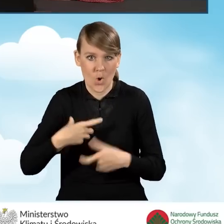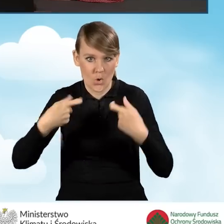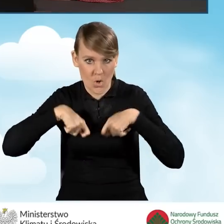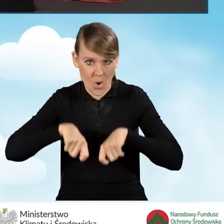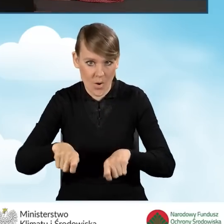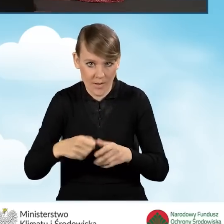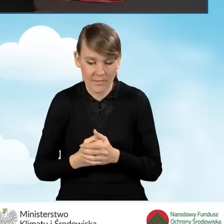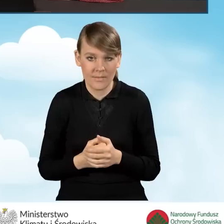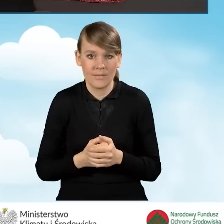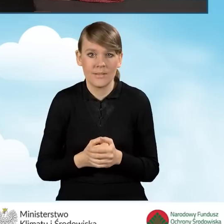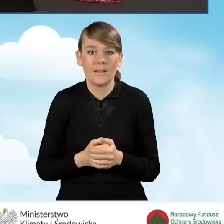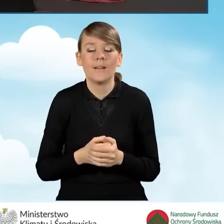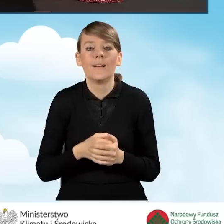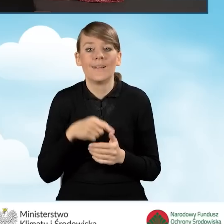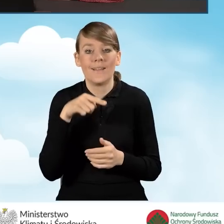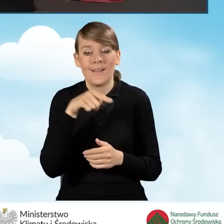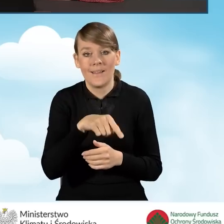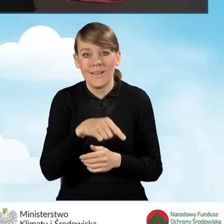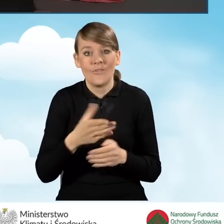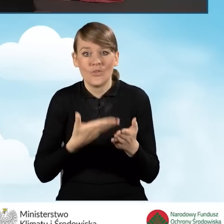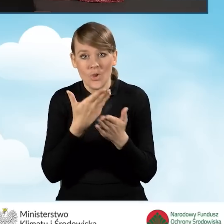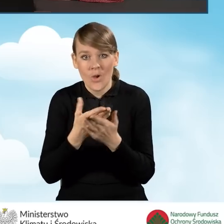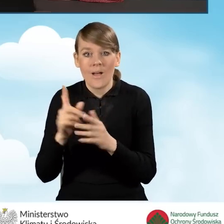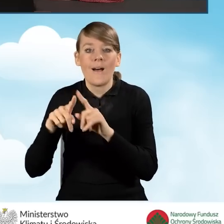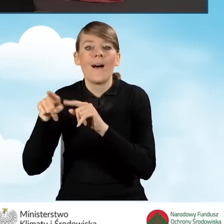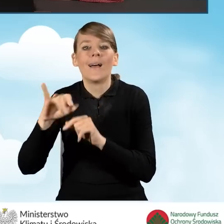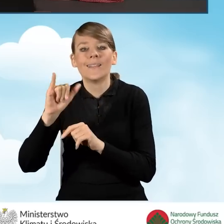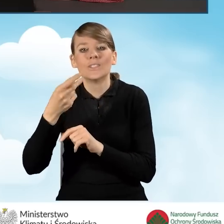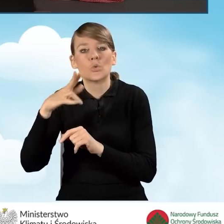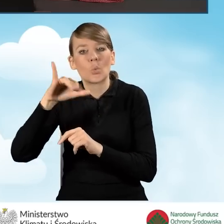W programie opisane w instrukcji do wypełniania wniosku o dofinansowanie